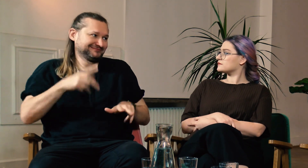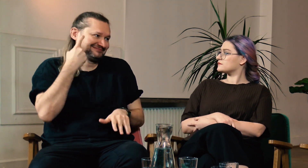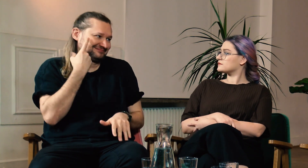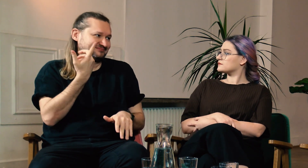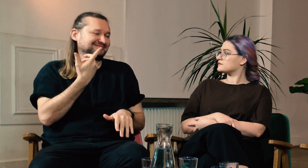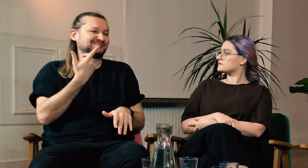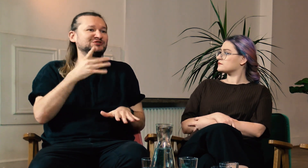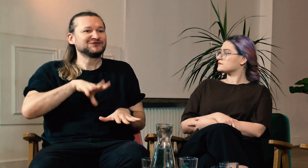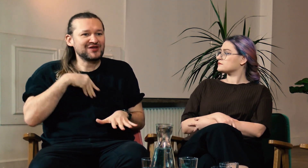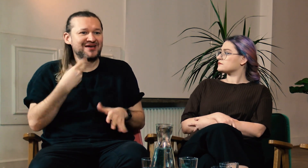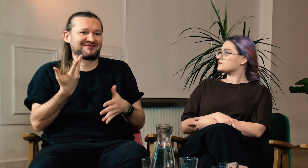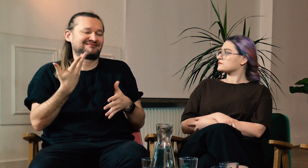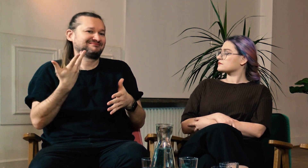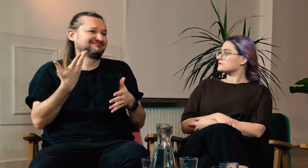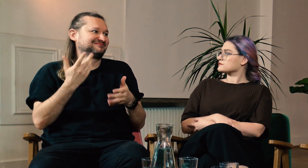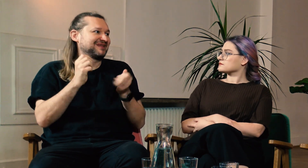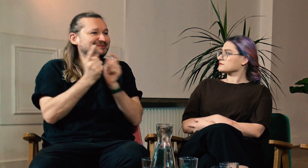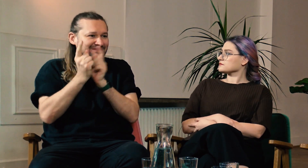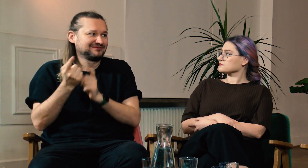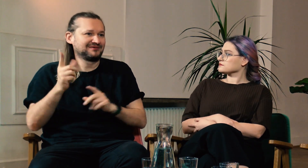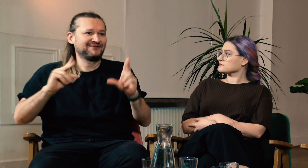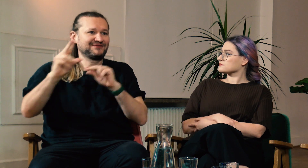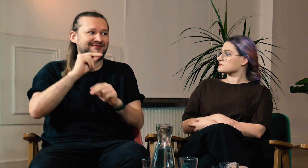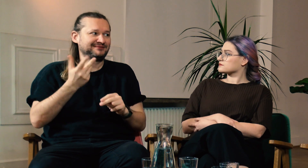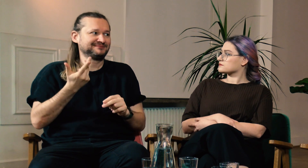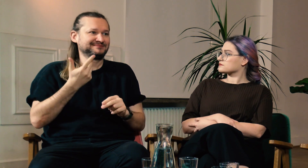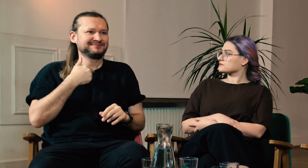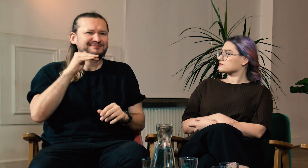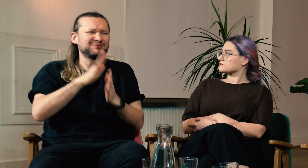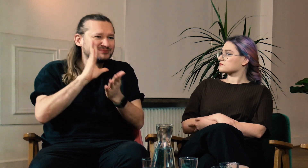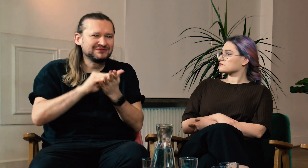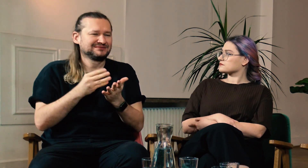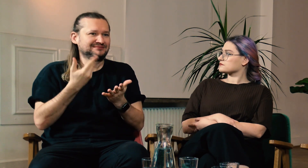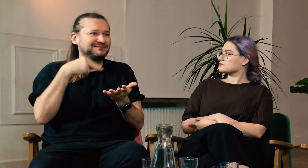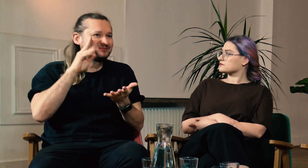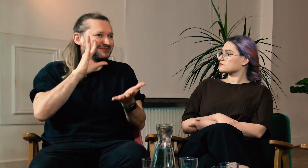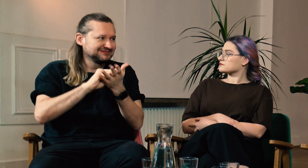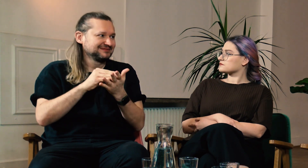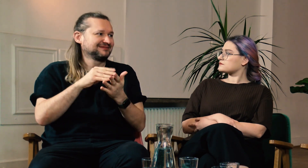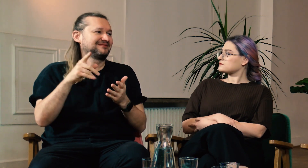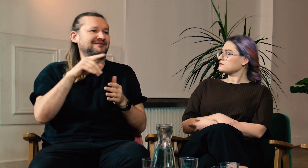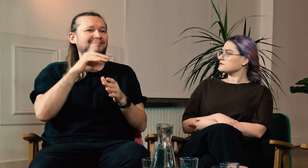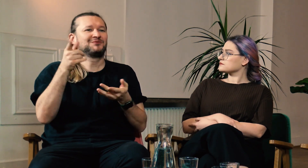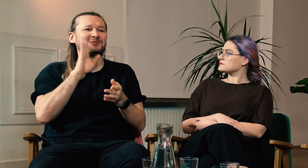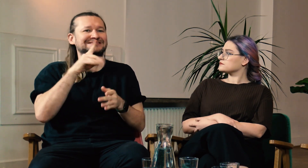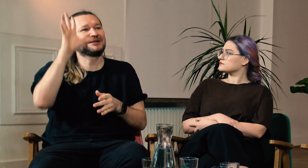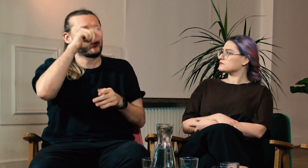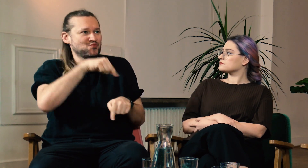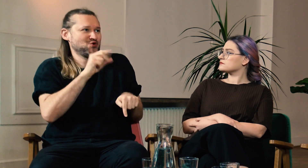Na przykład, kiedy spotykamy się z różnych okazji, w tym świąt, obserwuję innych jak ze sobą rozmawiają. Proszę ich o powtórzenie, mówię, że nie rozumiem.